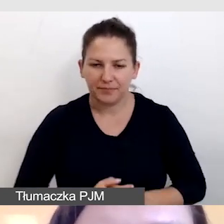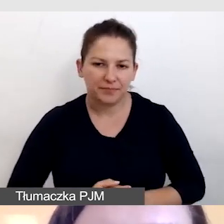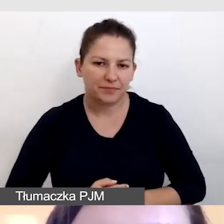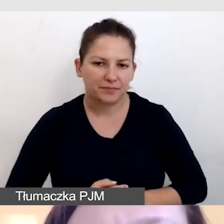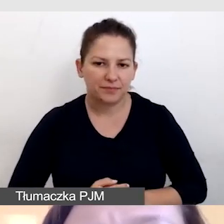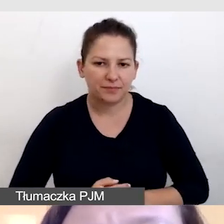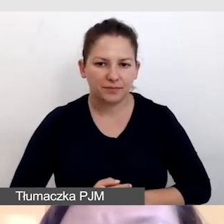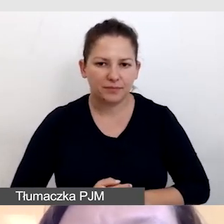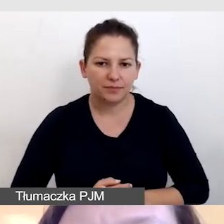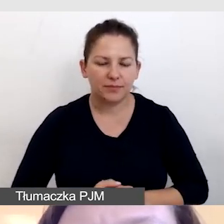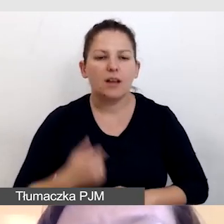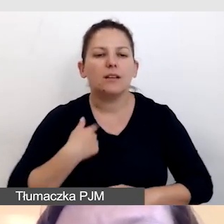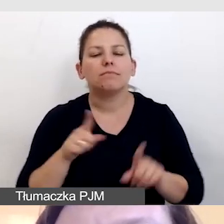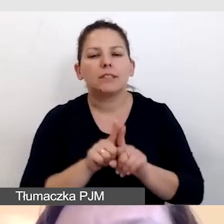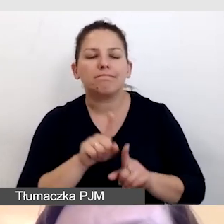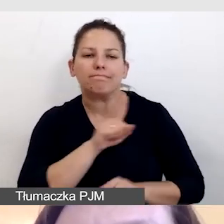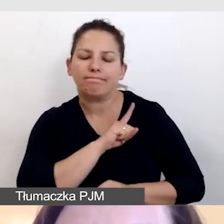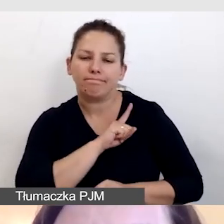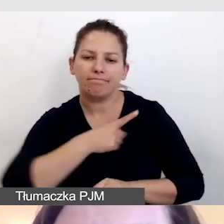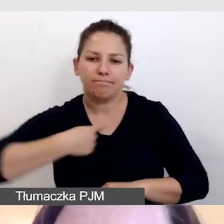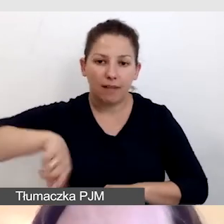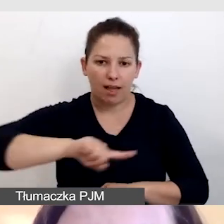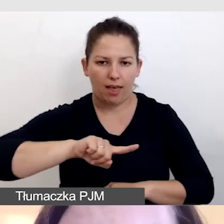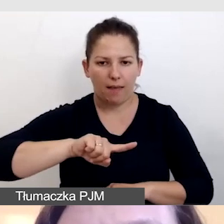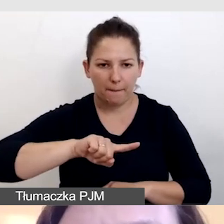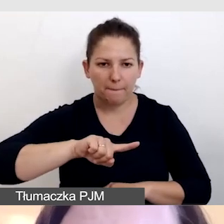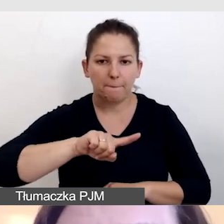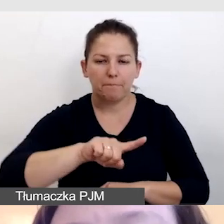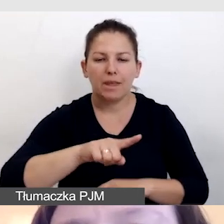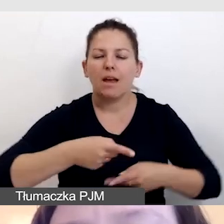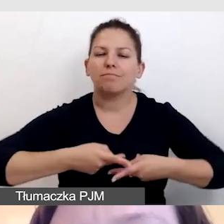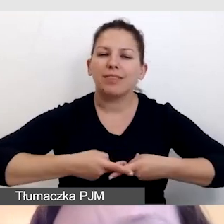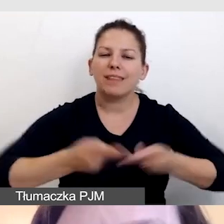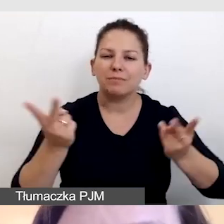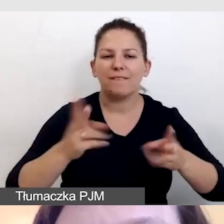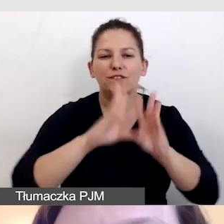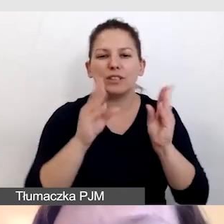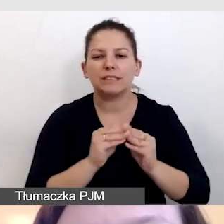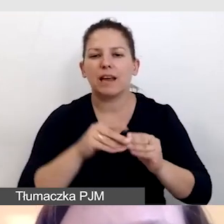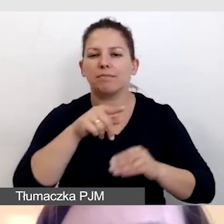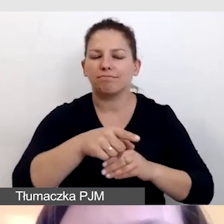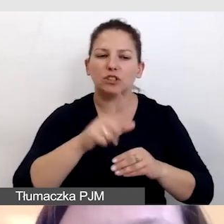Dbamy o to, aby do naszej transmisji wszystkie multimedia, które będziemy pokazywali,